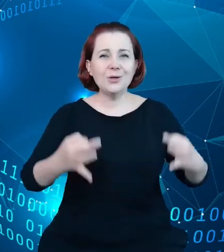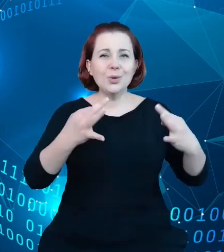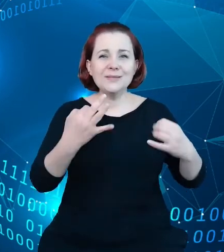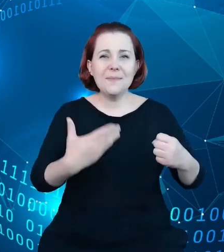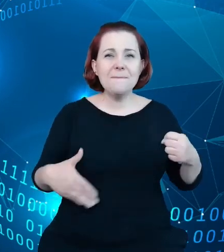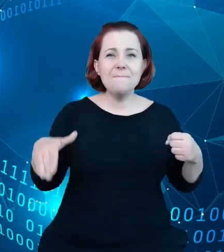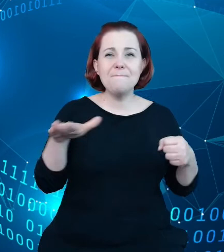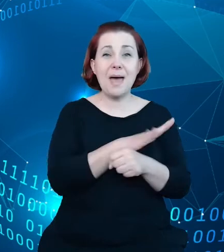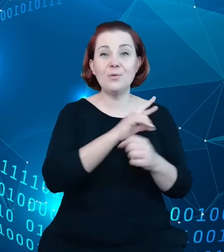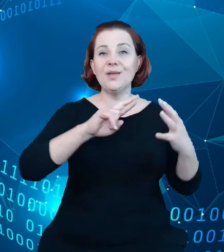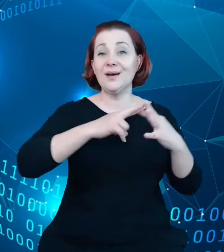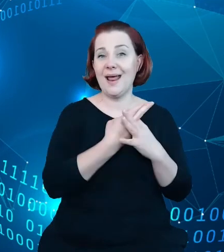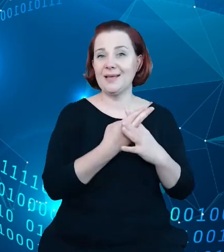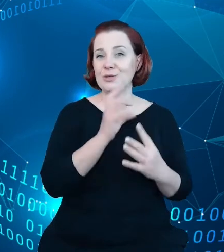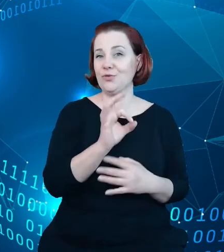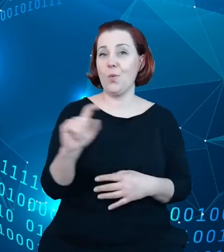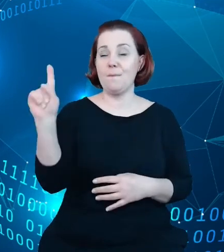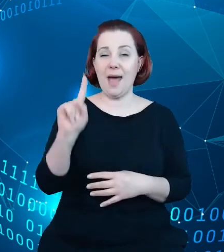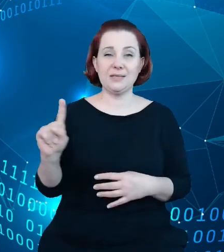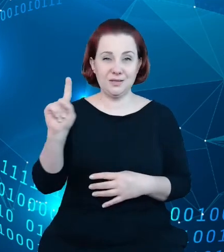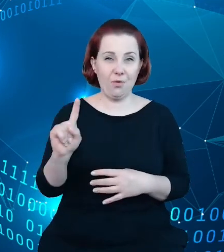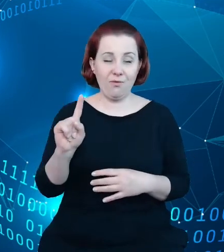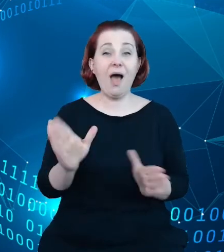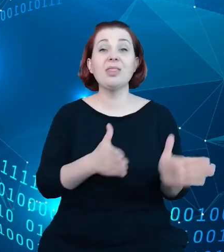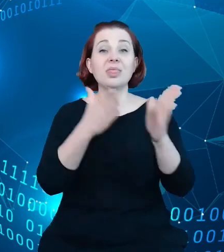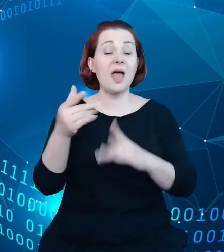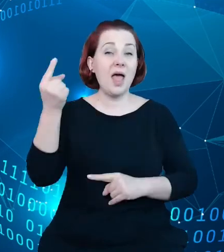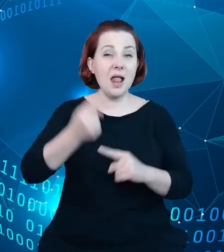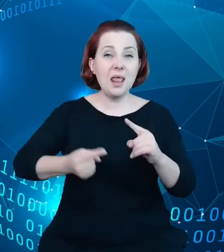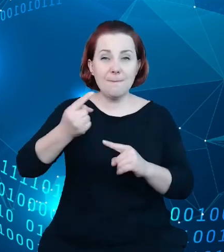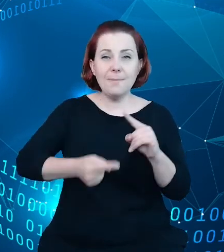państwowy, a kolejnym elementem no źródła danych, które już